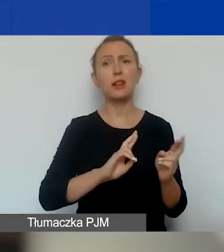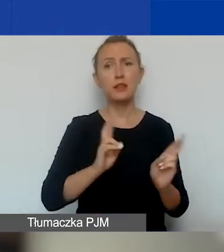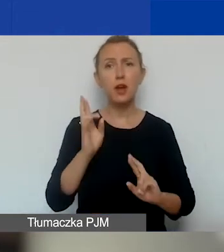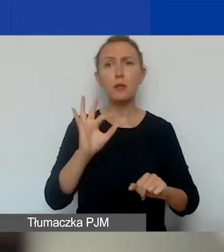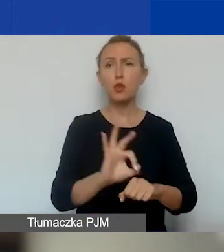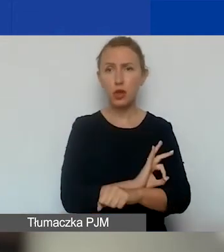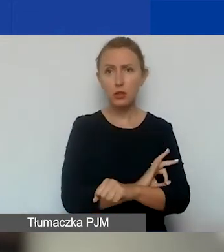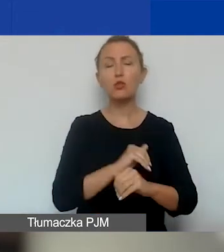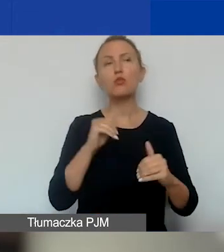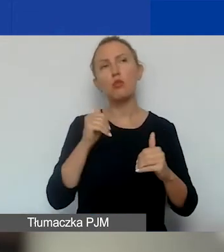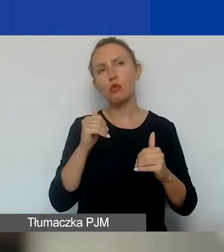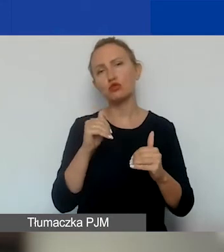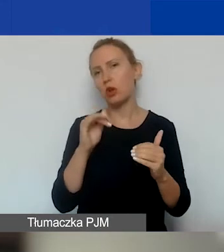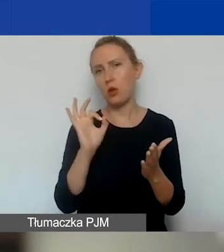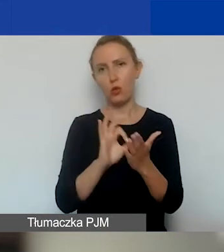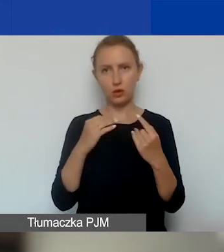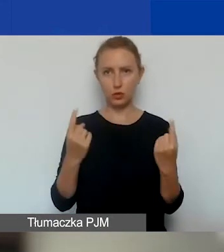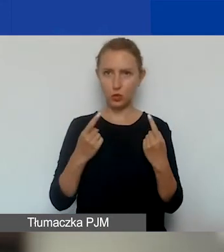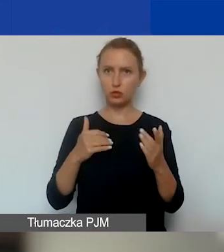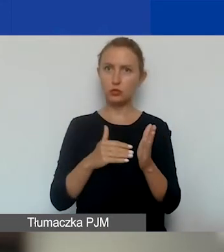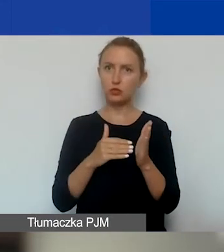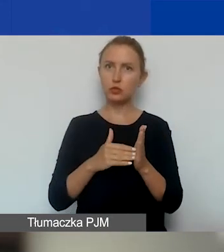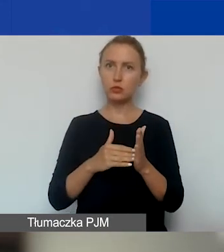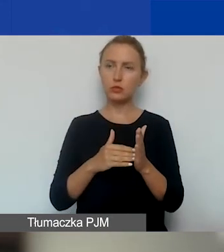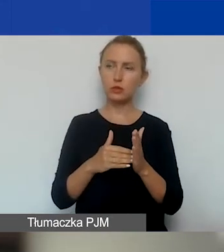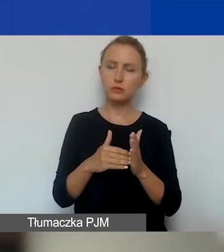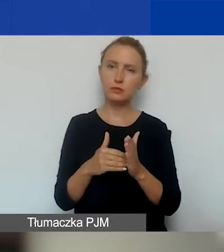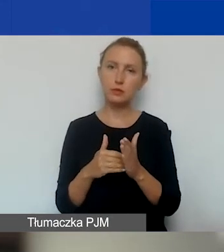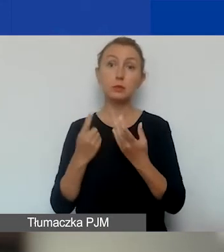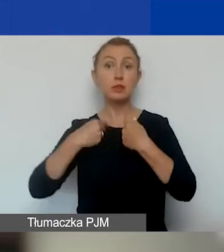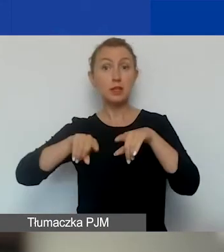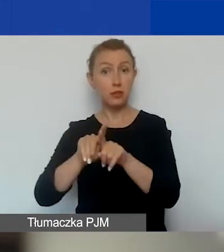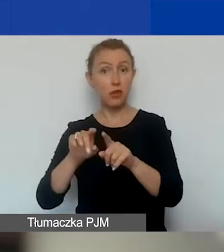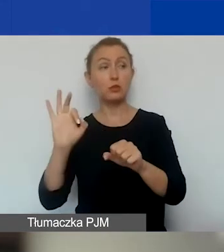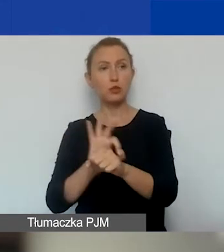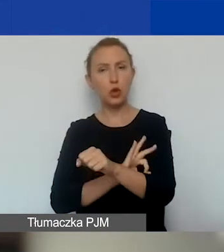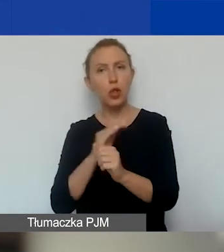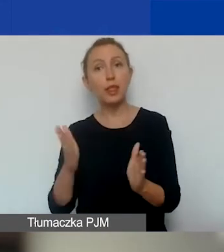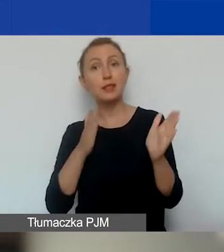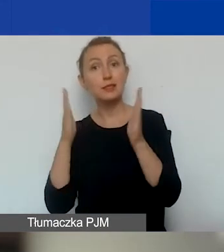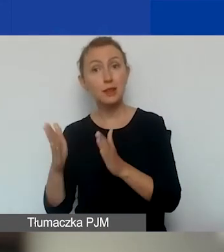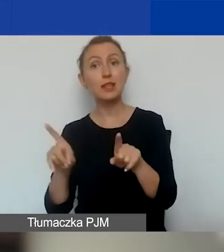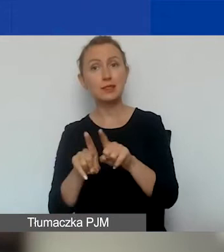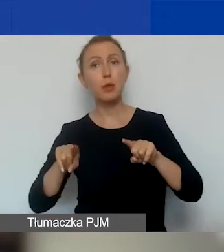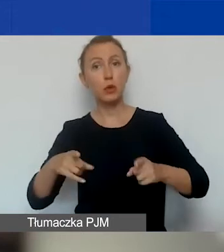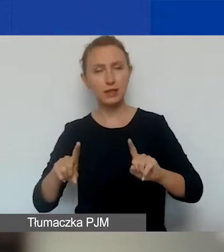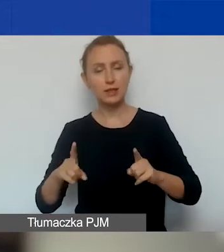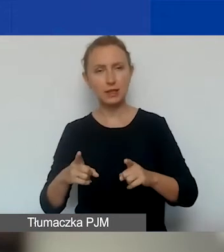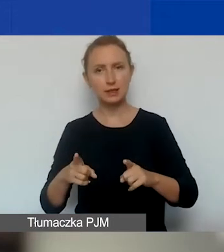może być taka konieczność, żeby zrealizować projekt kolejny przez tę samą organizację.